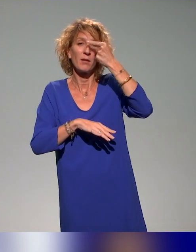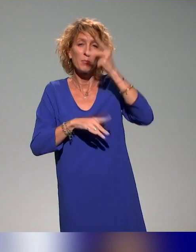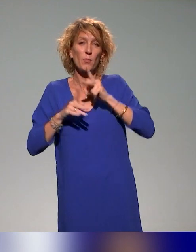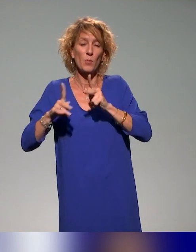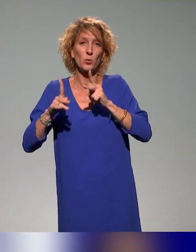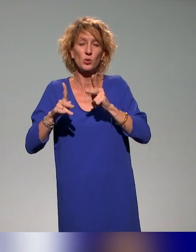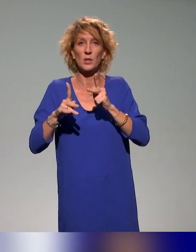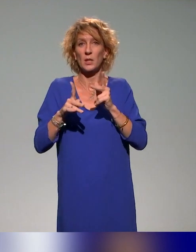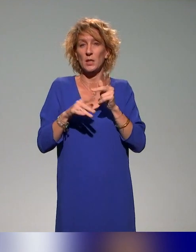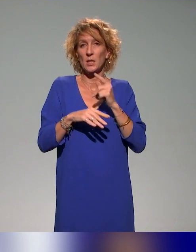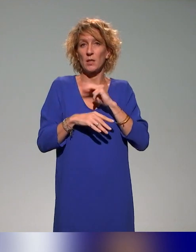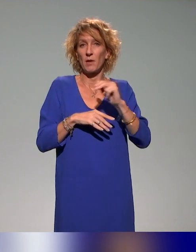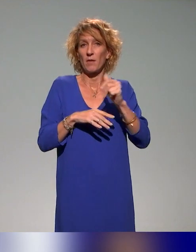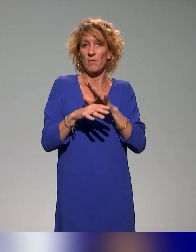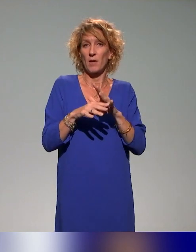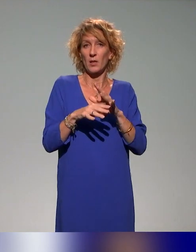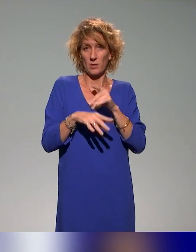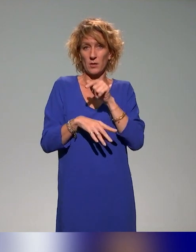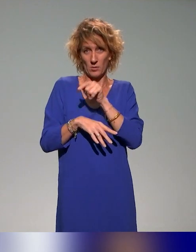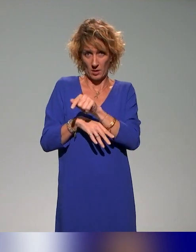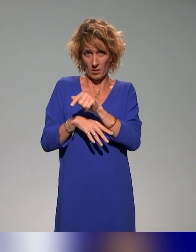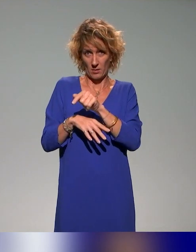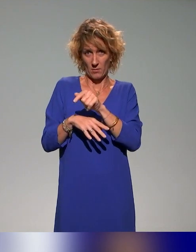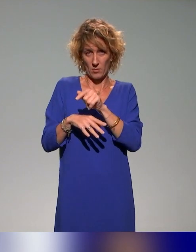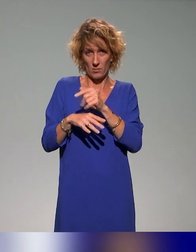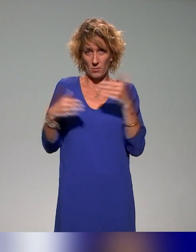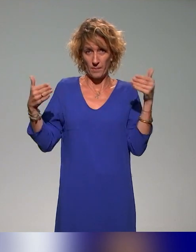Donc il y a une formation spécifique conseillers ingénieurs pédagogiques sur les stratégies de pédagogie inclusive.